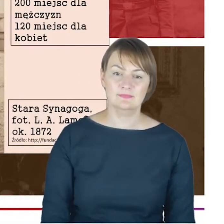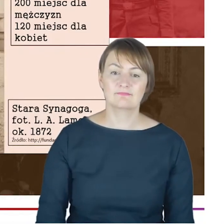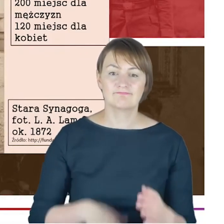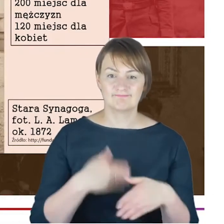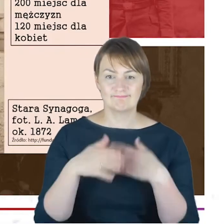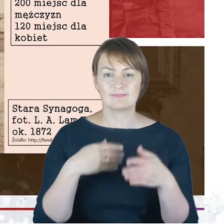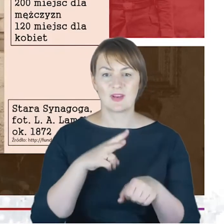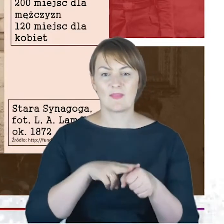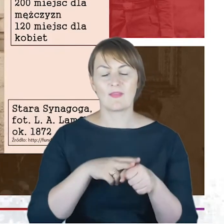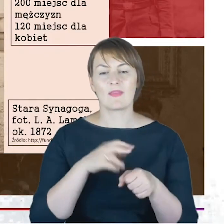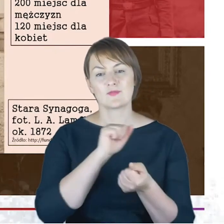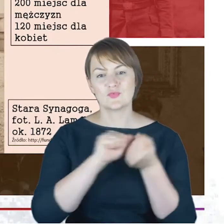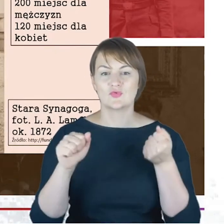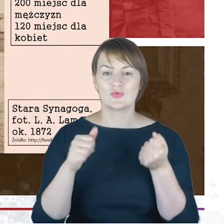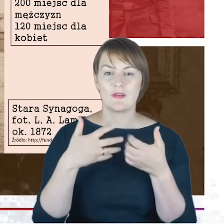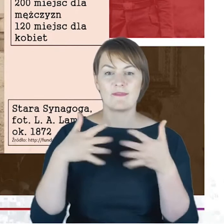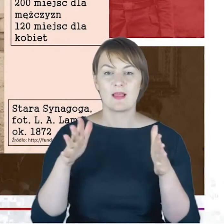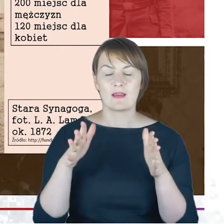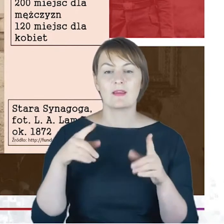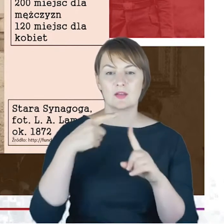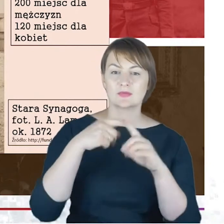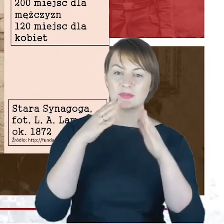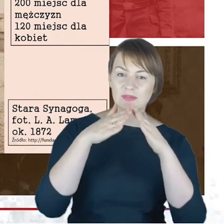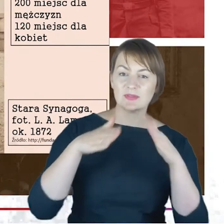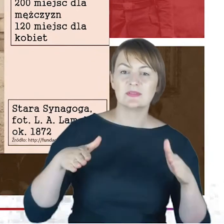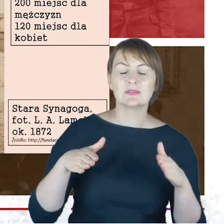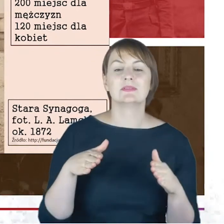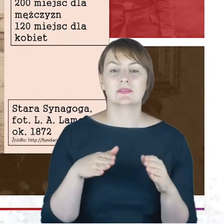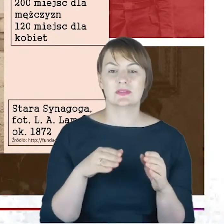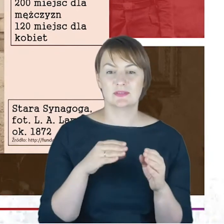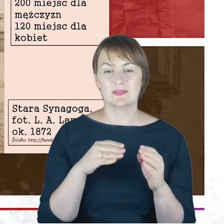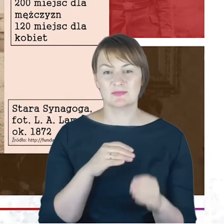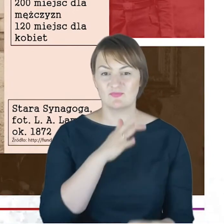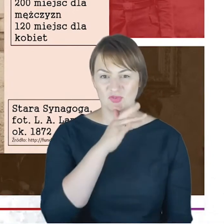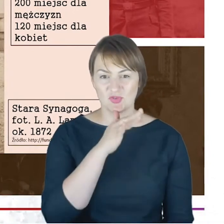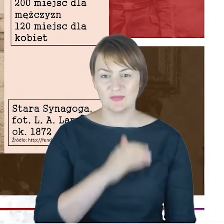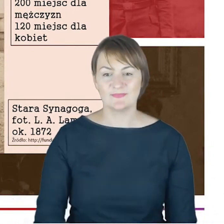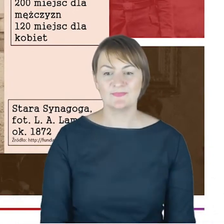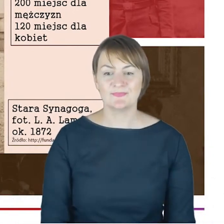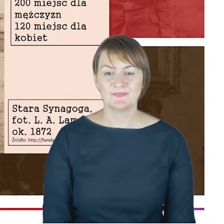I tutaj proszę Państwa bardzo szybko żeby to, co mówię nie było gołosłowne, pokazuję te zdjęcia Państwu